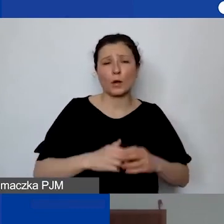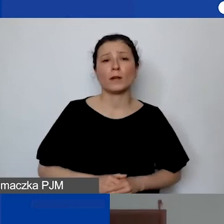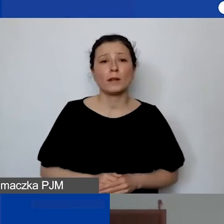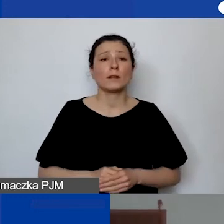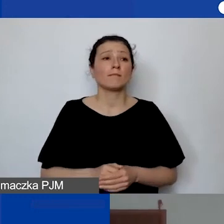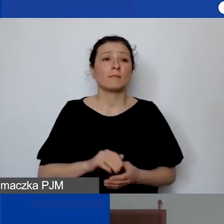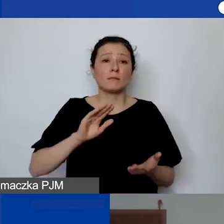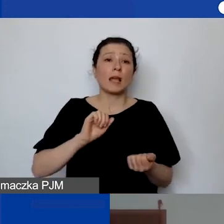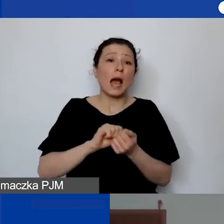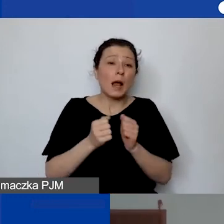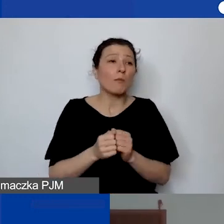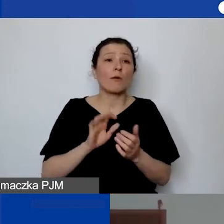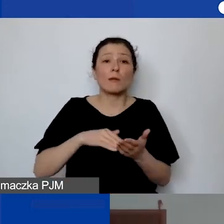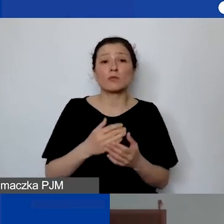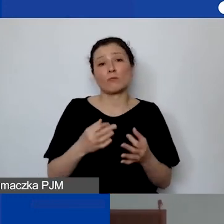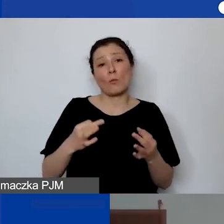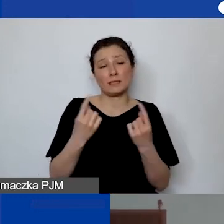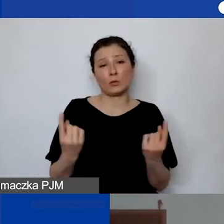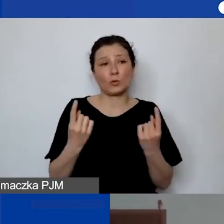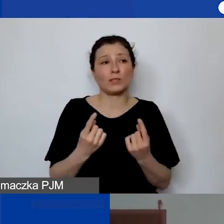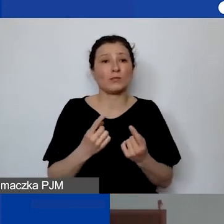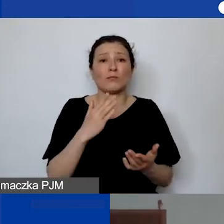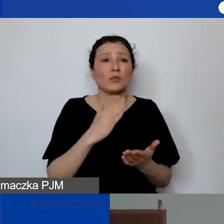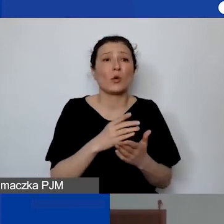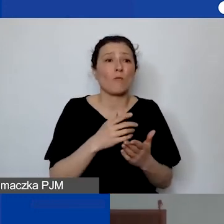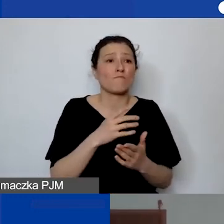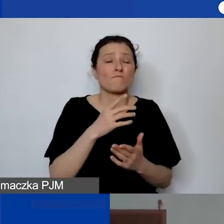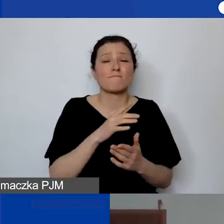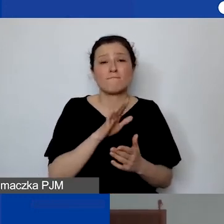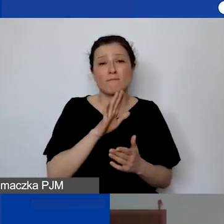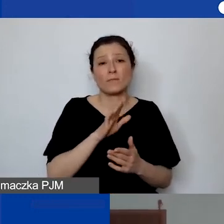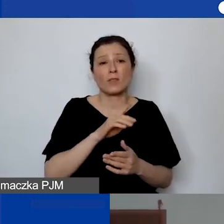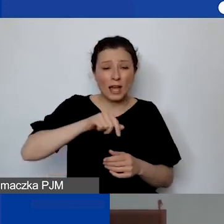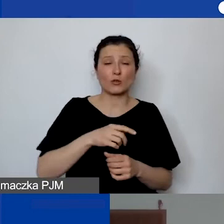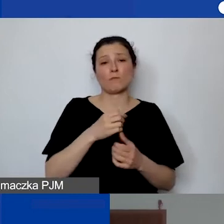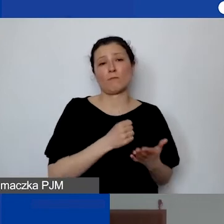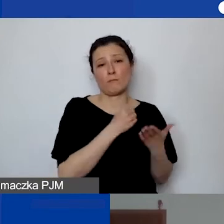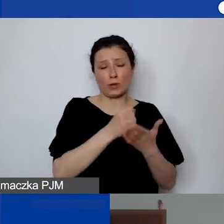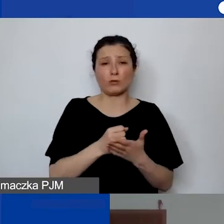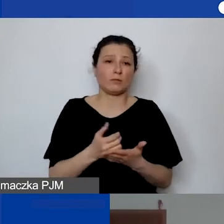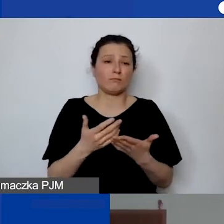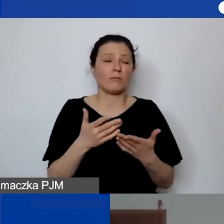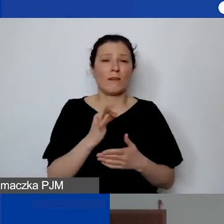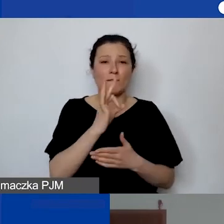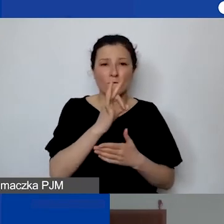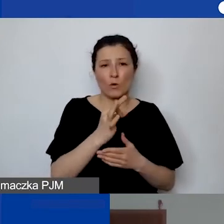mogą to być jedyne środki, które państwo będą mieli. Wtedy ta metoda budżetowa i z personelem może być nieadekwatna.